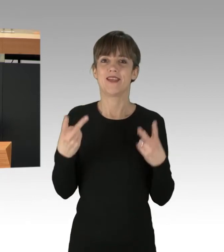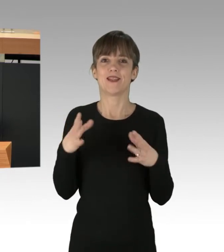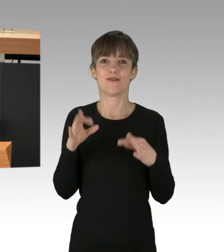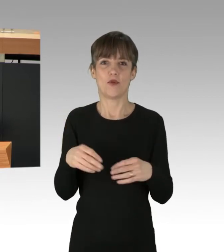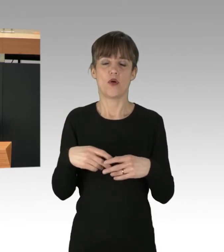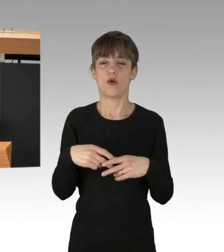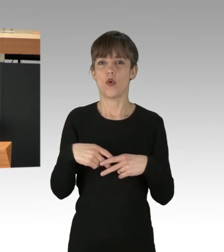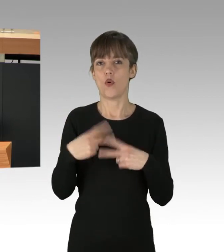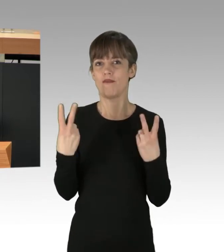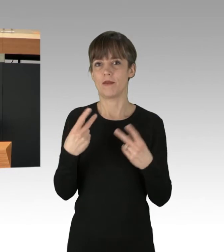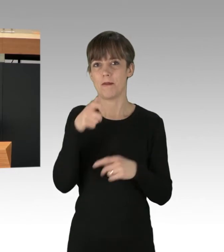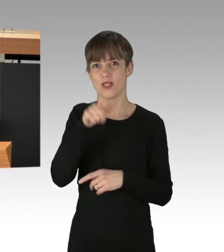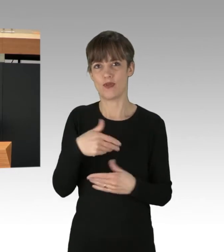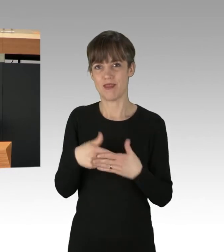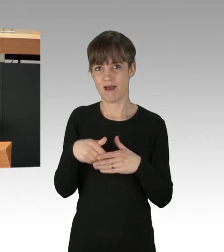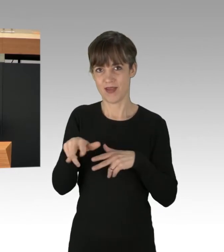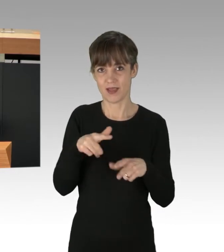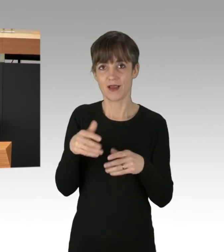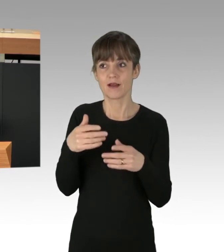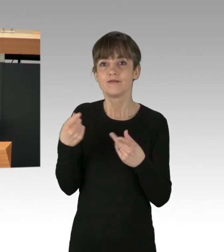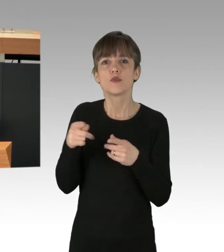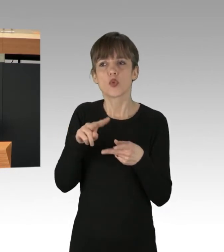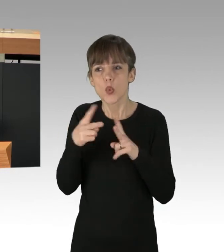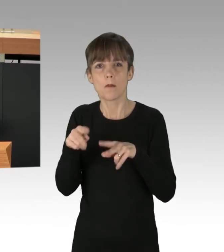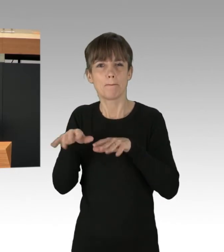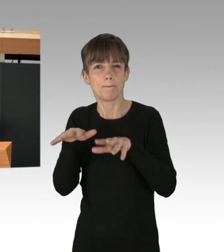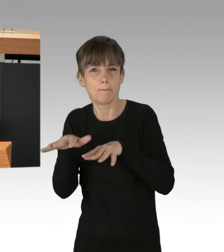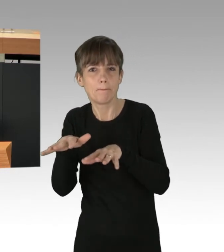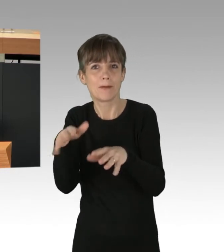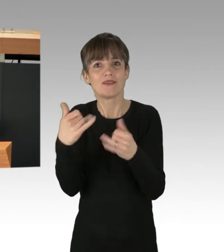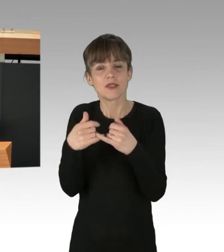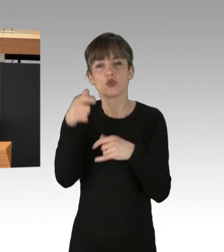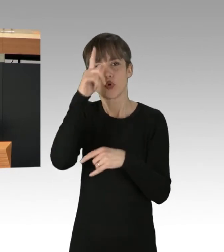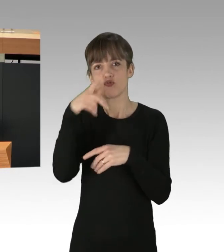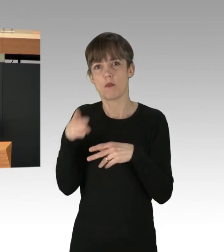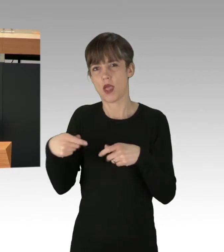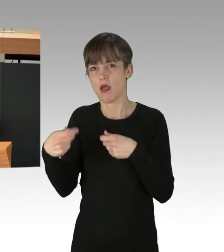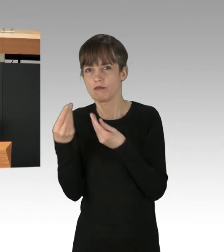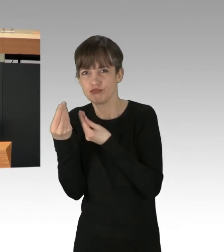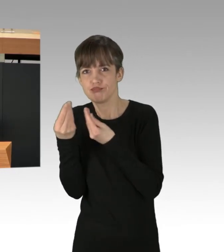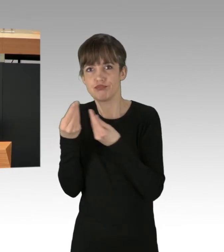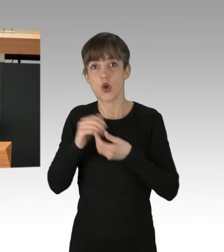Dafür sollen Gespräche mit der Deutschen Bahn geführt werden. Und die Koalition hat sich verabredet, bis Herbst diesen Jahres